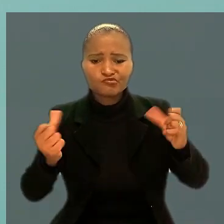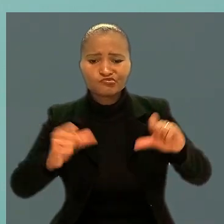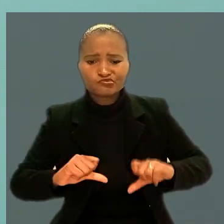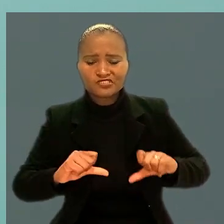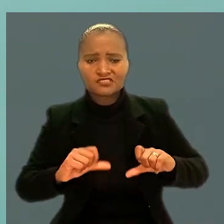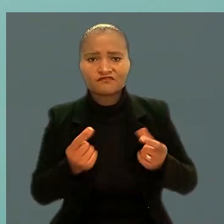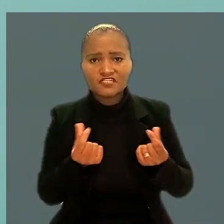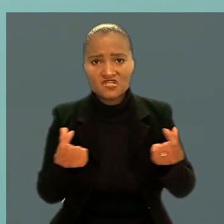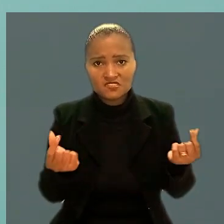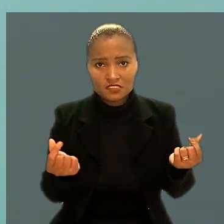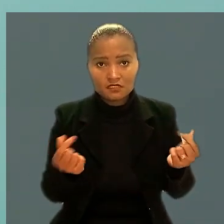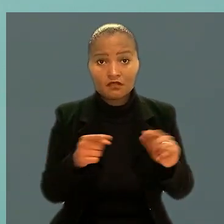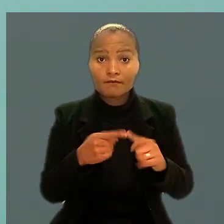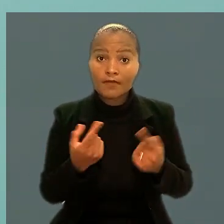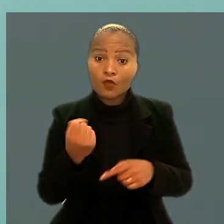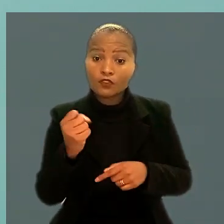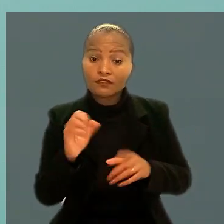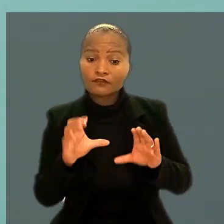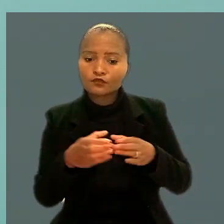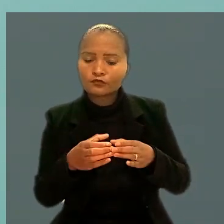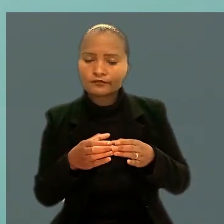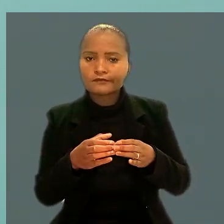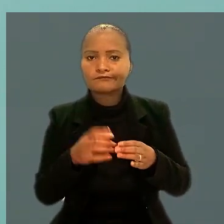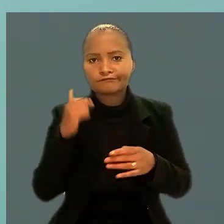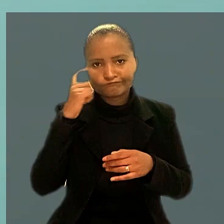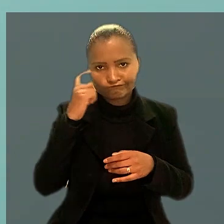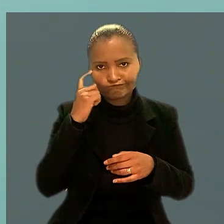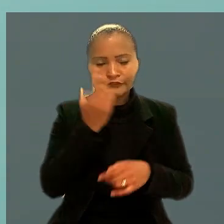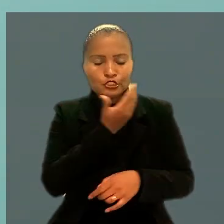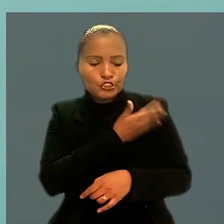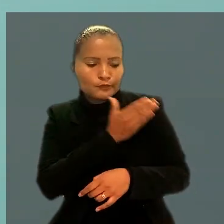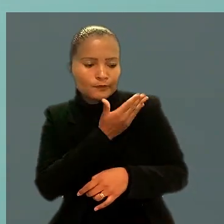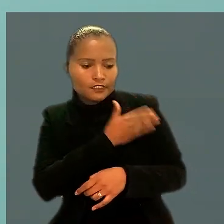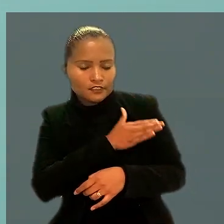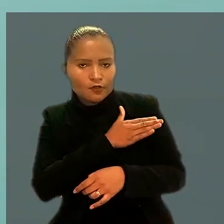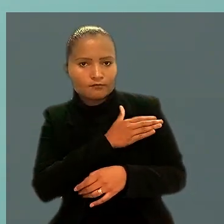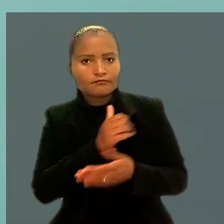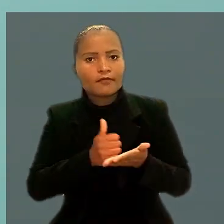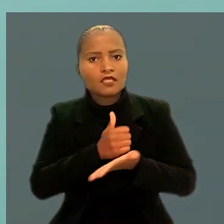Mas a 8ª Turma considerou que houve discriminação baseada em critério de idade.